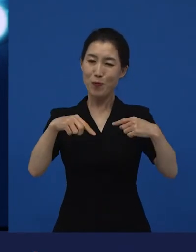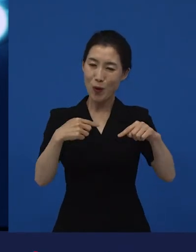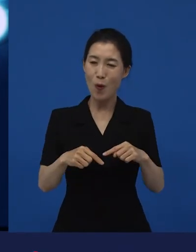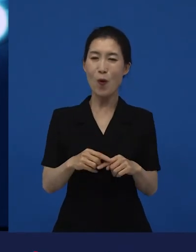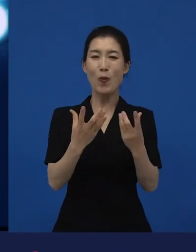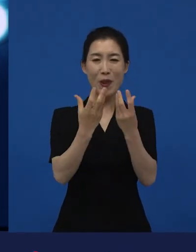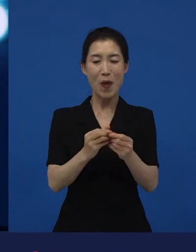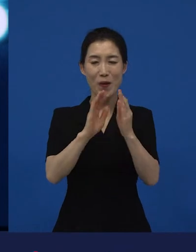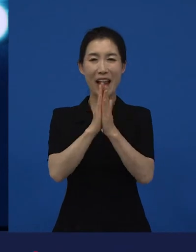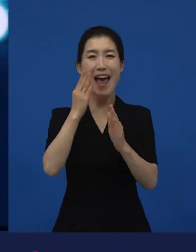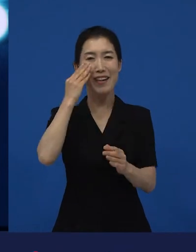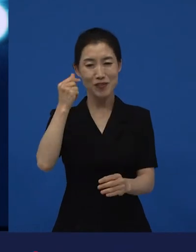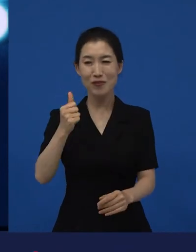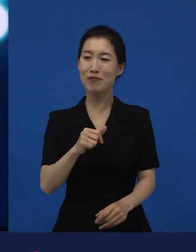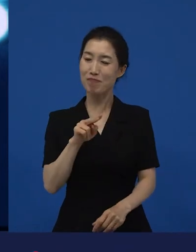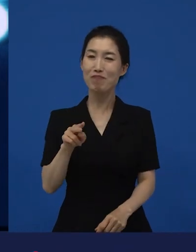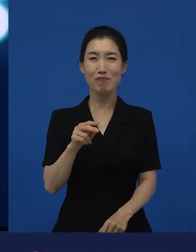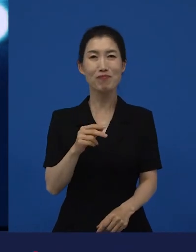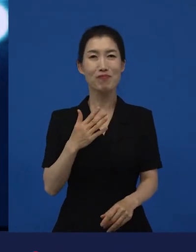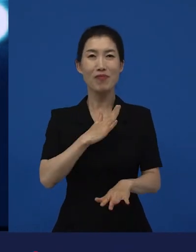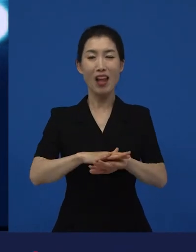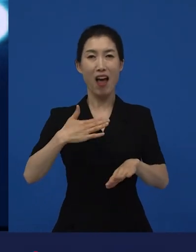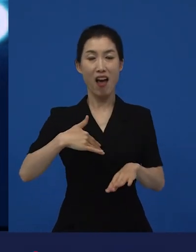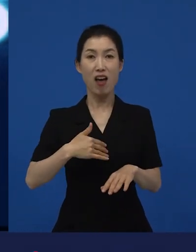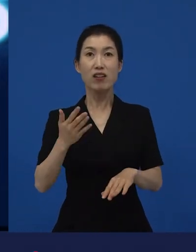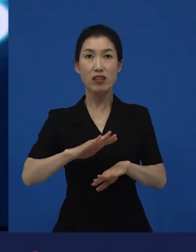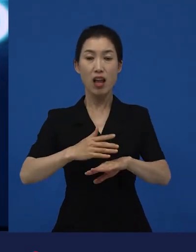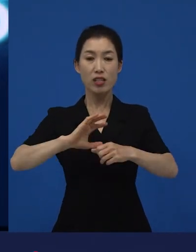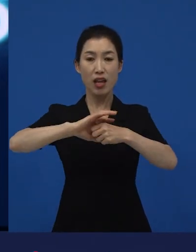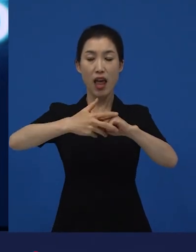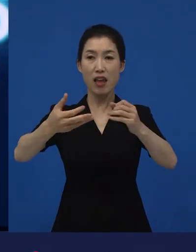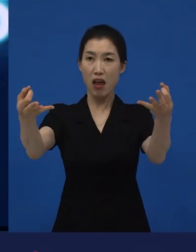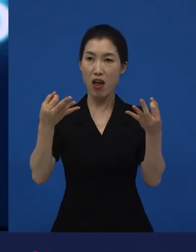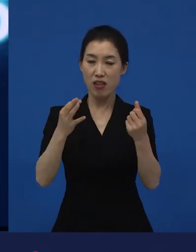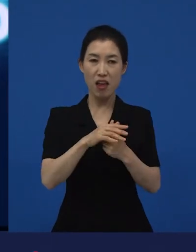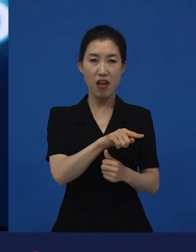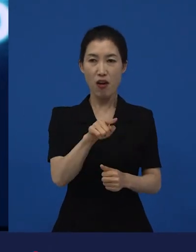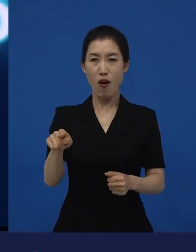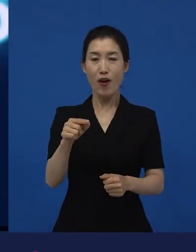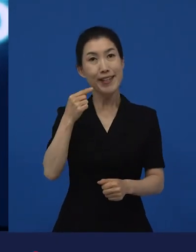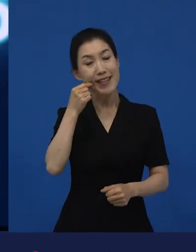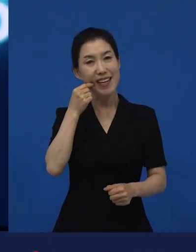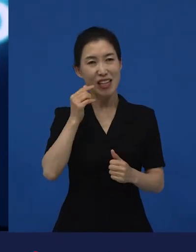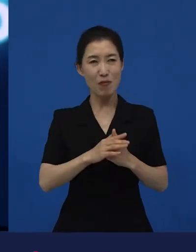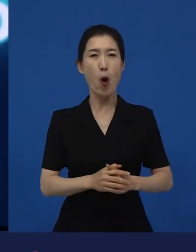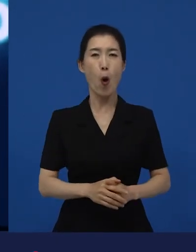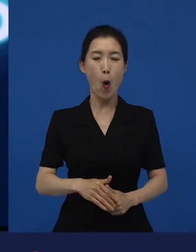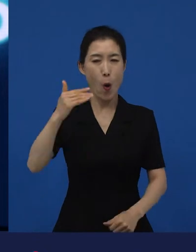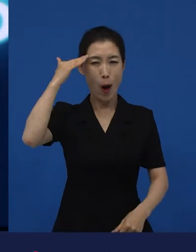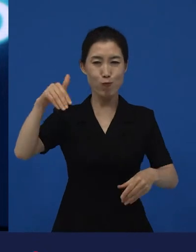그러나 이걸 세계 사람들이 좋아해주기 시작했을 때는 ‘역시 이제 알아봐 주는구나.’ 이럴 수 있지만